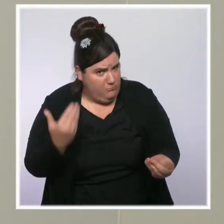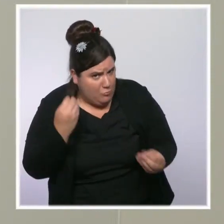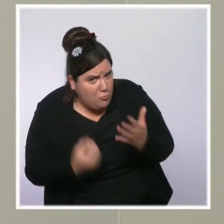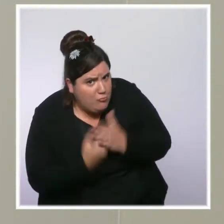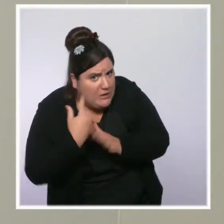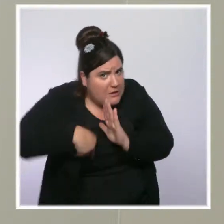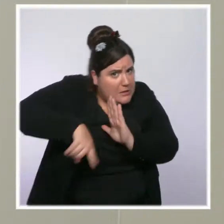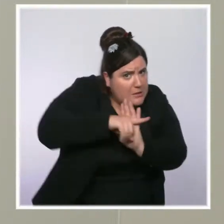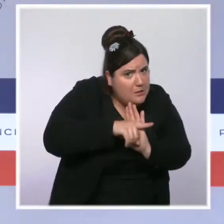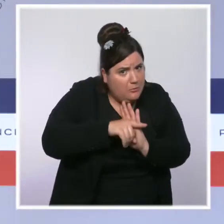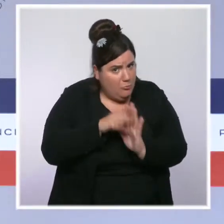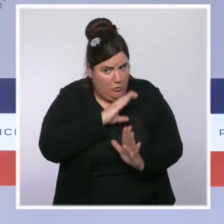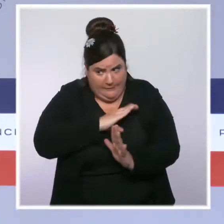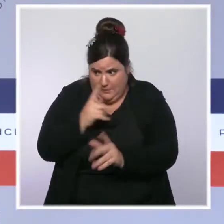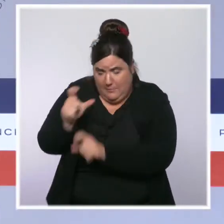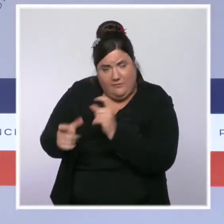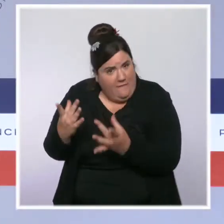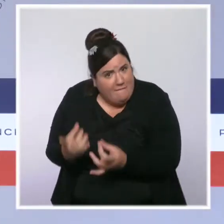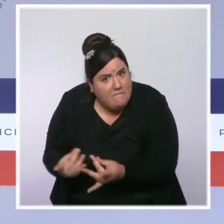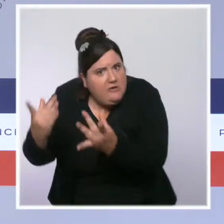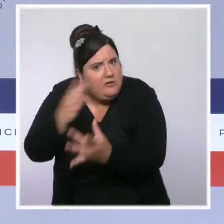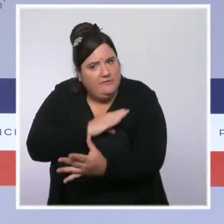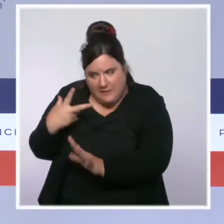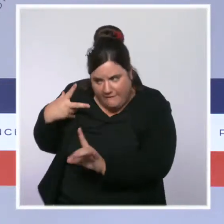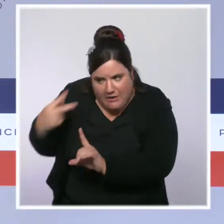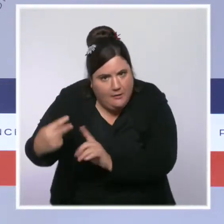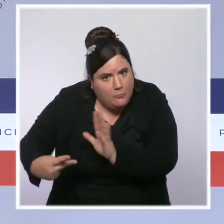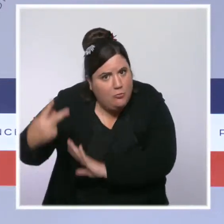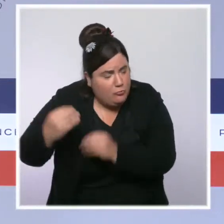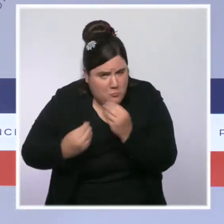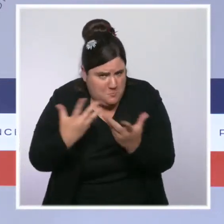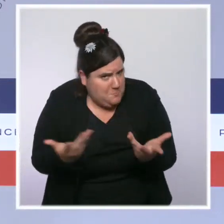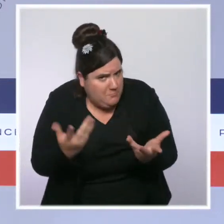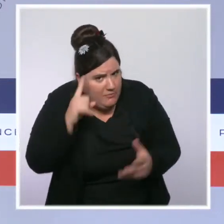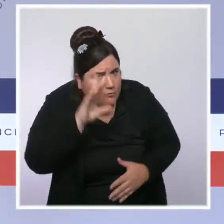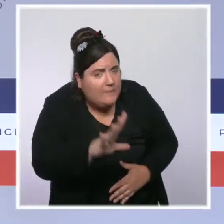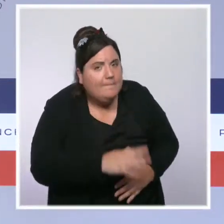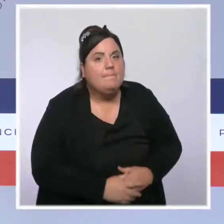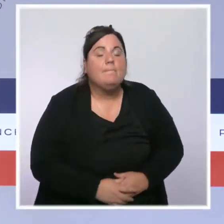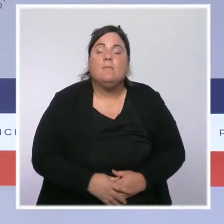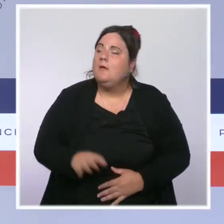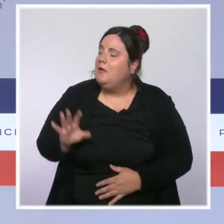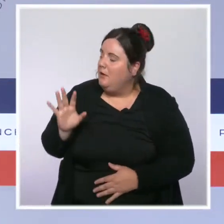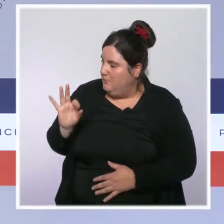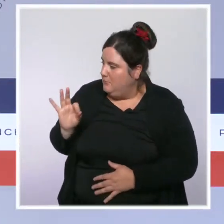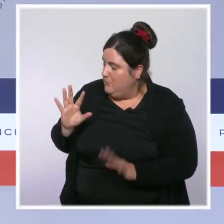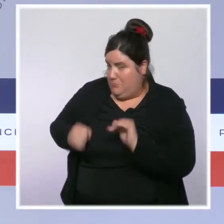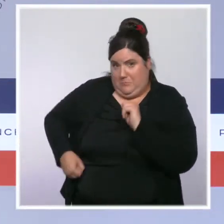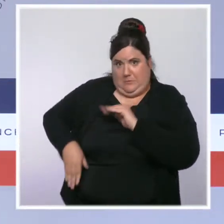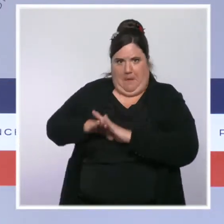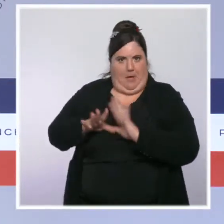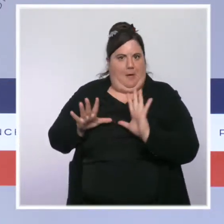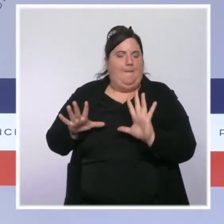les plus vulnérables ? Merci. Vous l'avez dit, on a un très haut niveau de vaccination en France, qui nous place en tête,